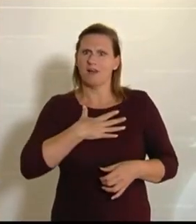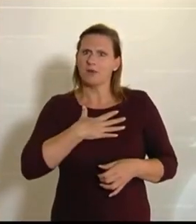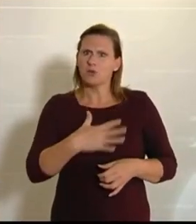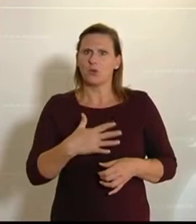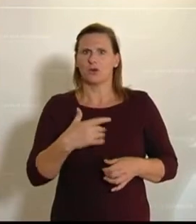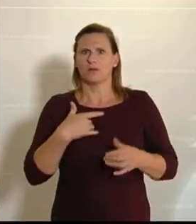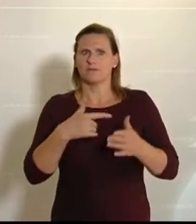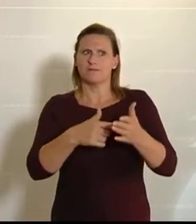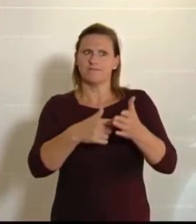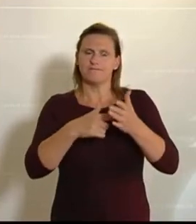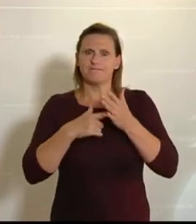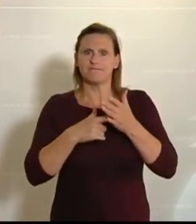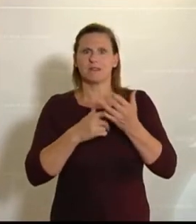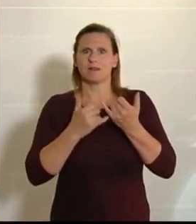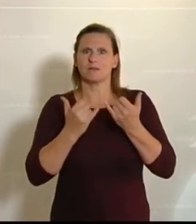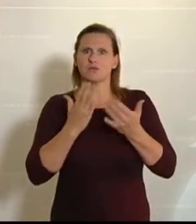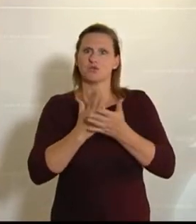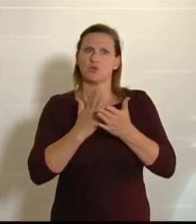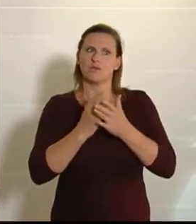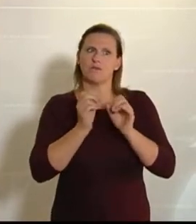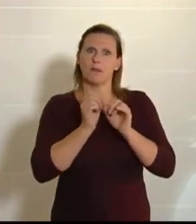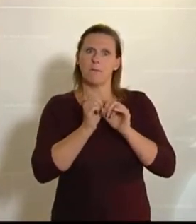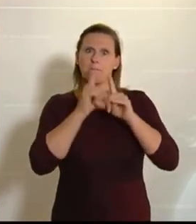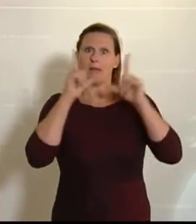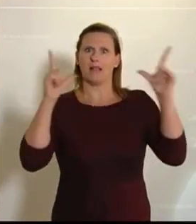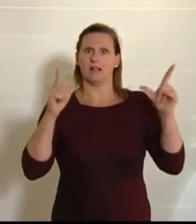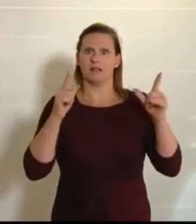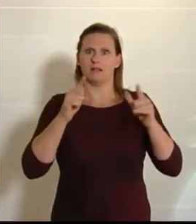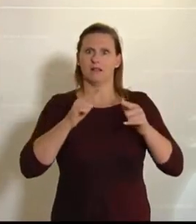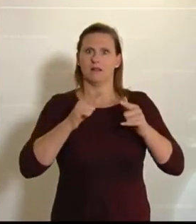das dann doch sehr klar, wie wenig das Bild der Landwirtschaft heutzutage noch in den